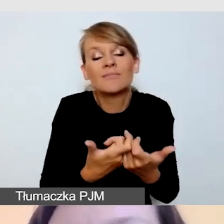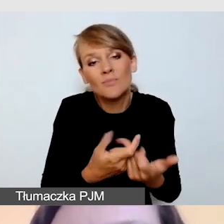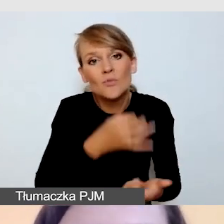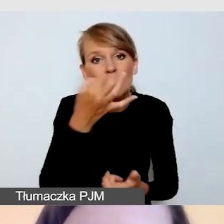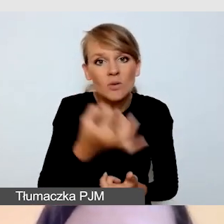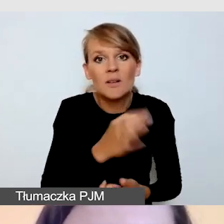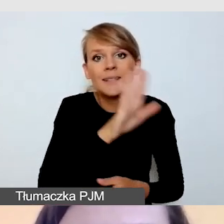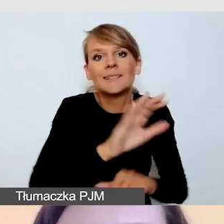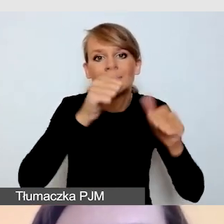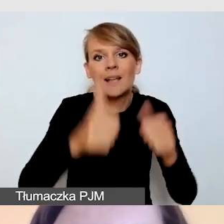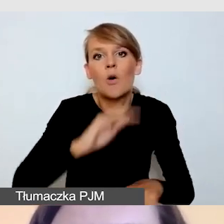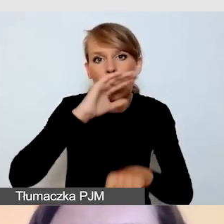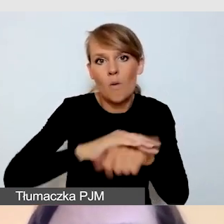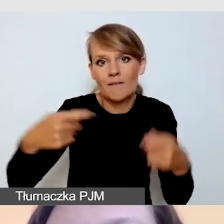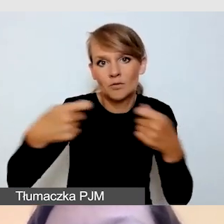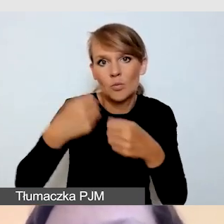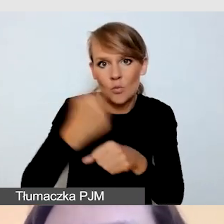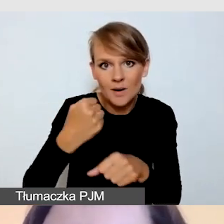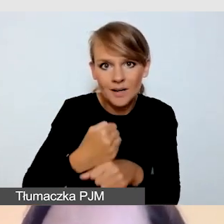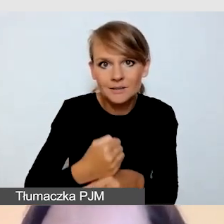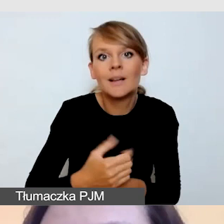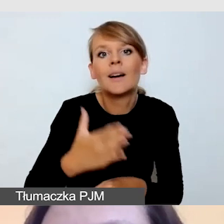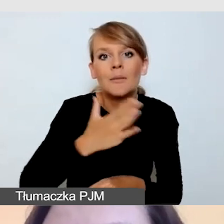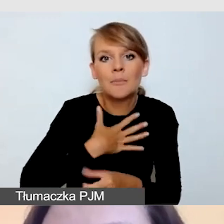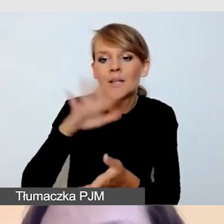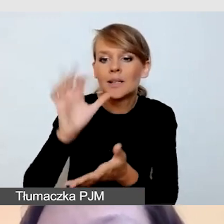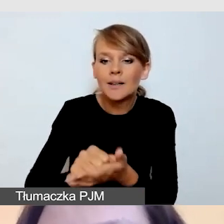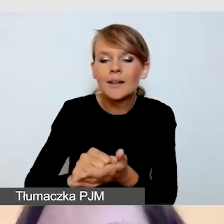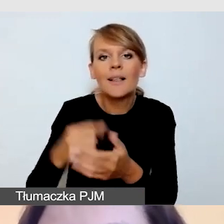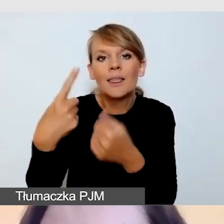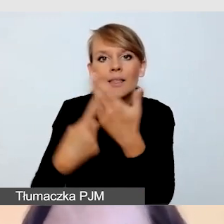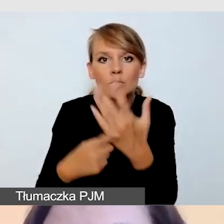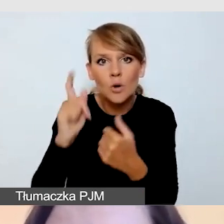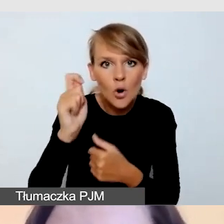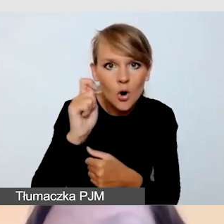gdzie mamy zarezerwowaną pulę godzin i opisany czas reakcji.